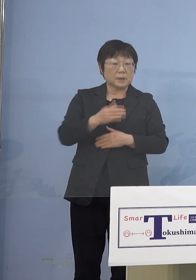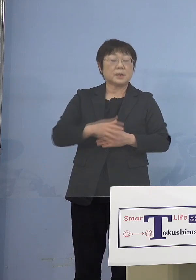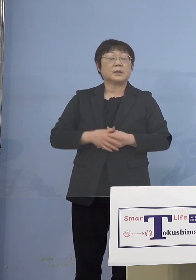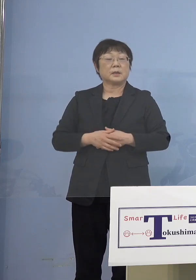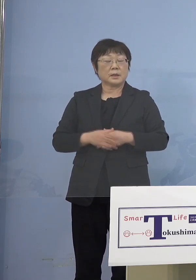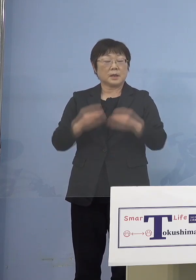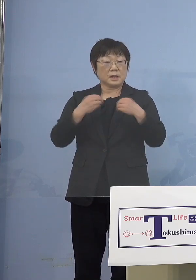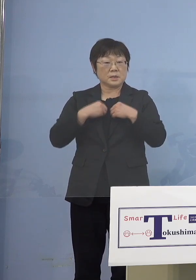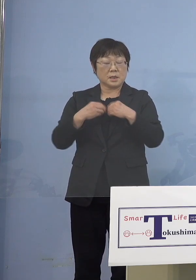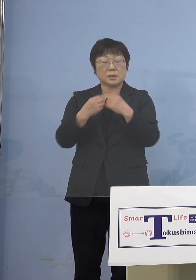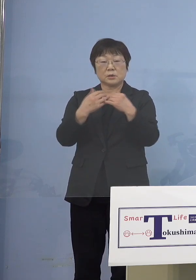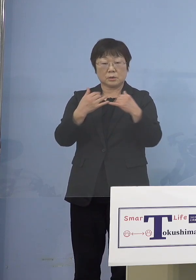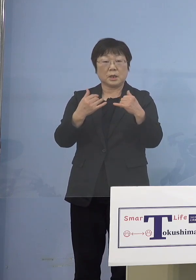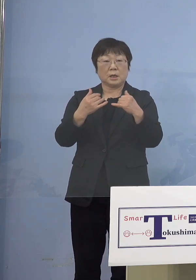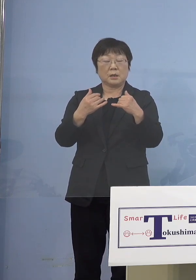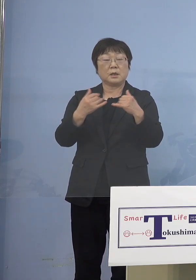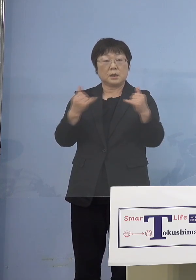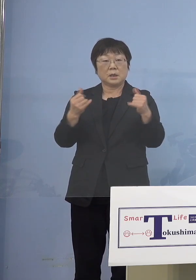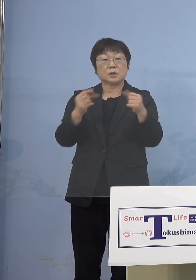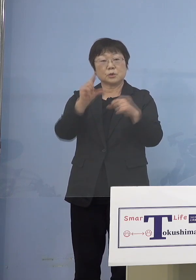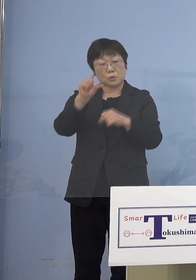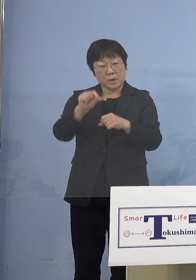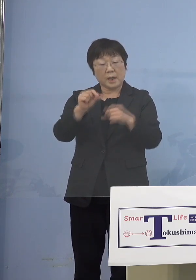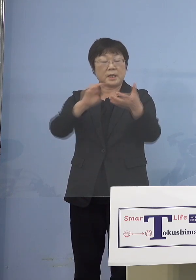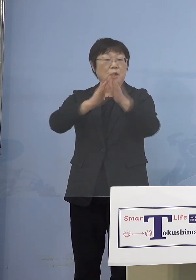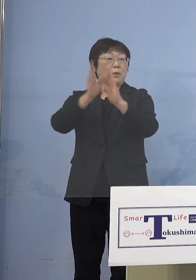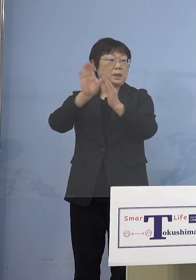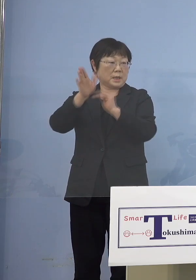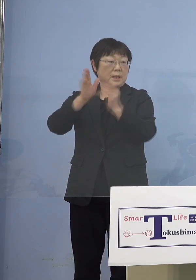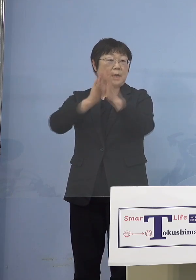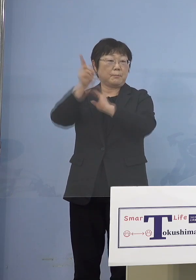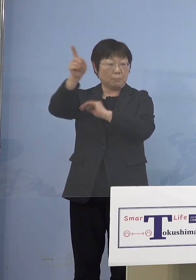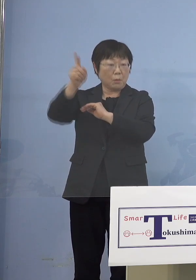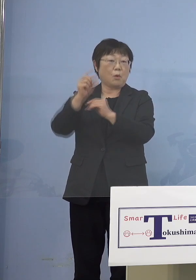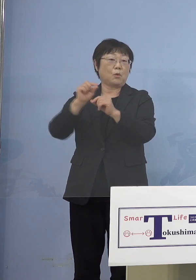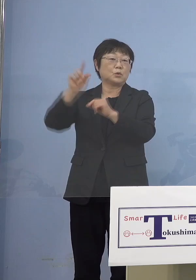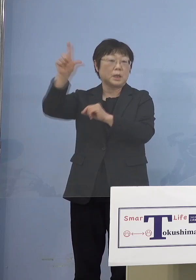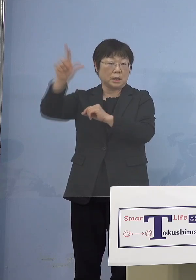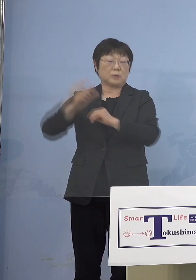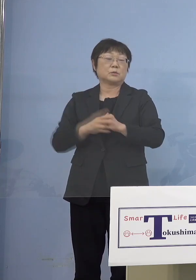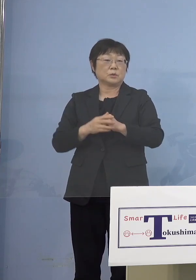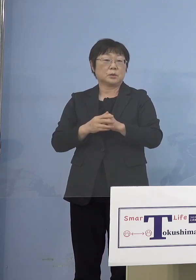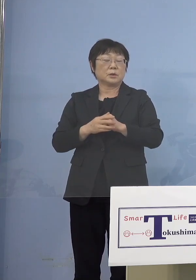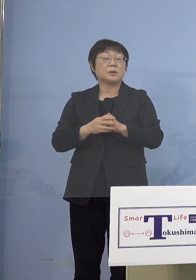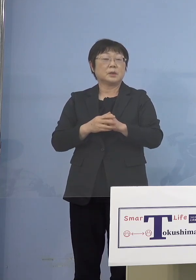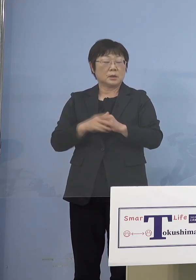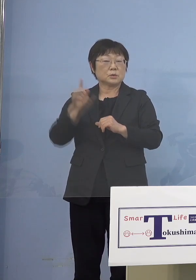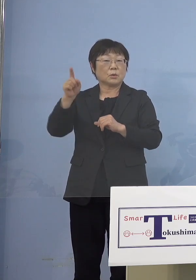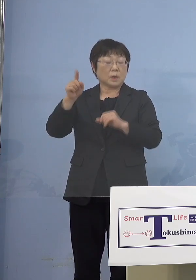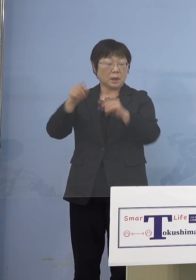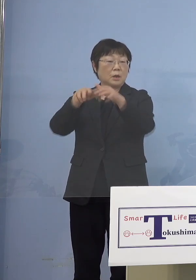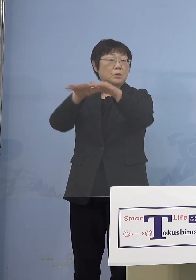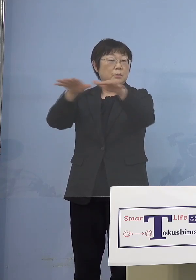岩手（県）だとか、今日鳥取（県）が かなり出ているんですよね こうしたところからどんどん 出ているということがありますので